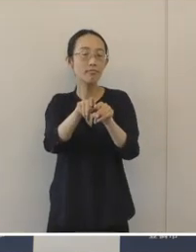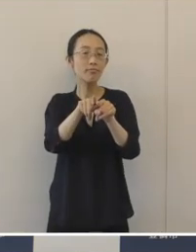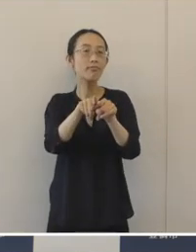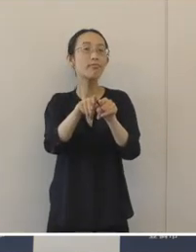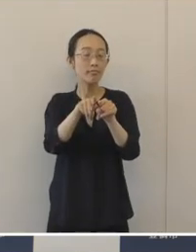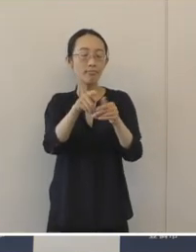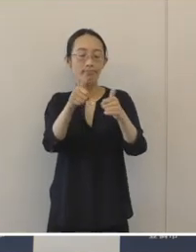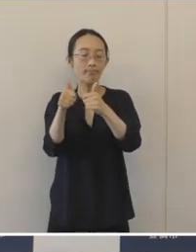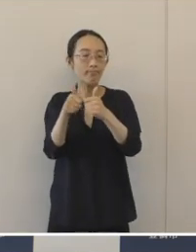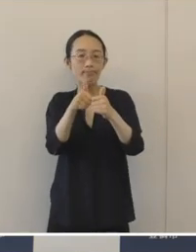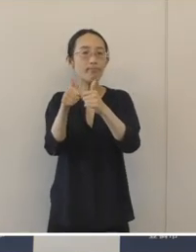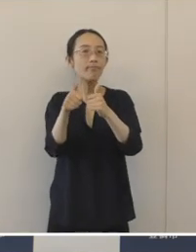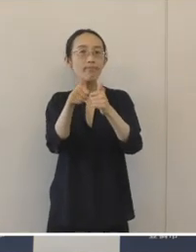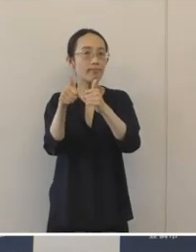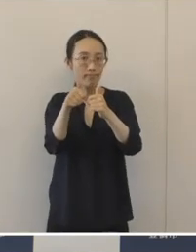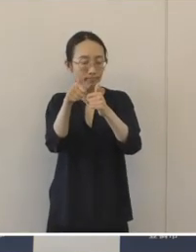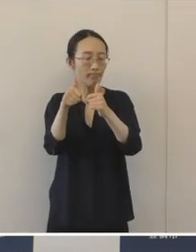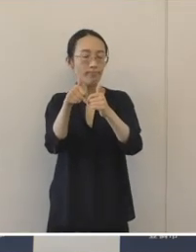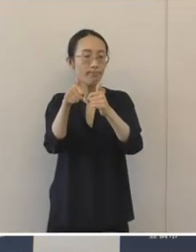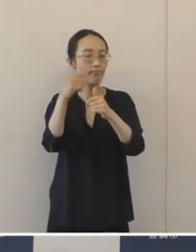意見交換を行いまして